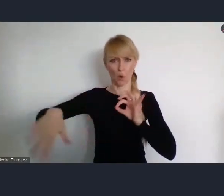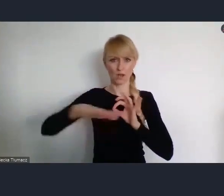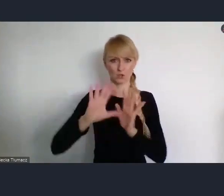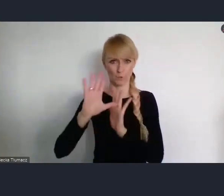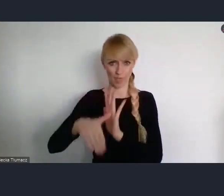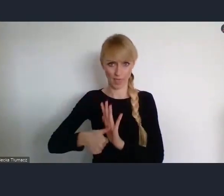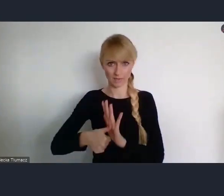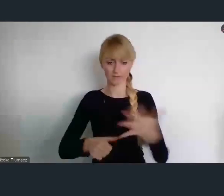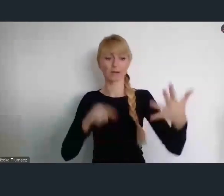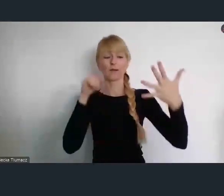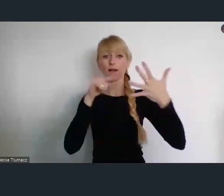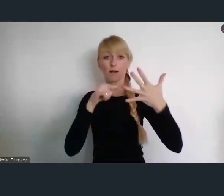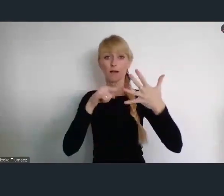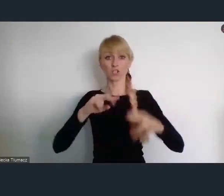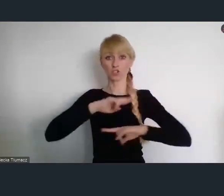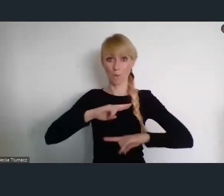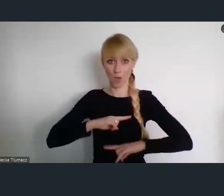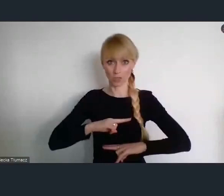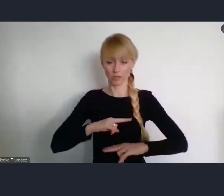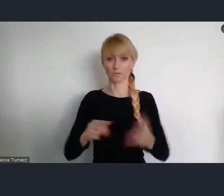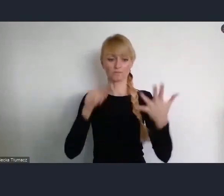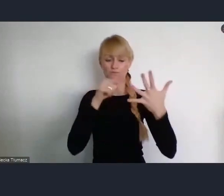Kolejne w Sopocie na temat finansów miast.